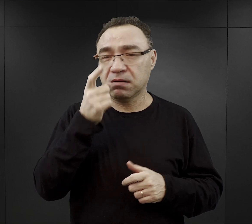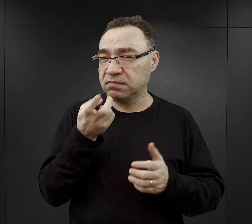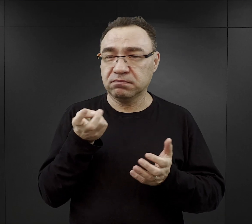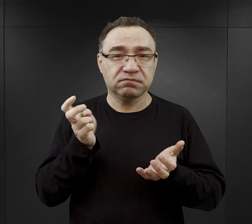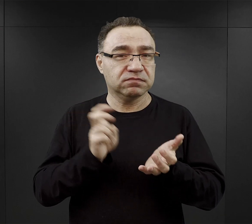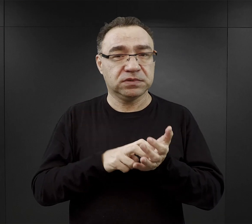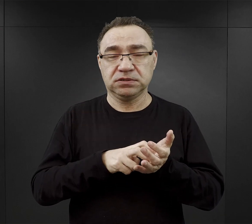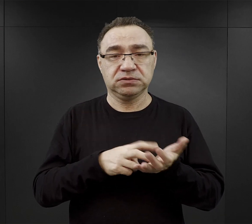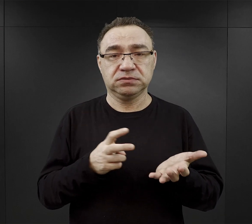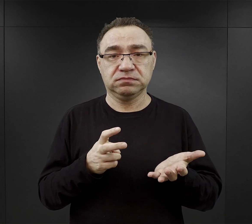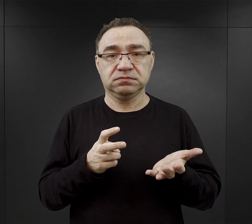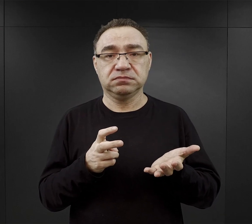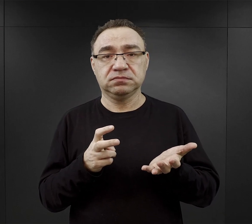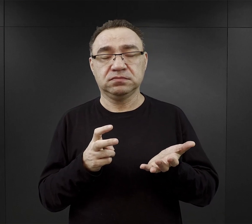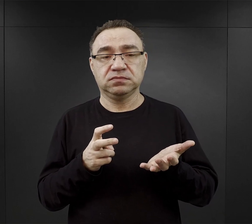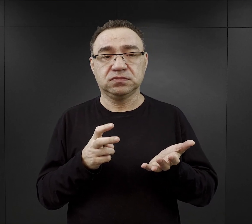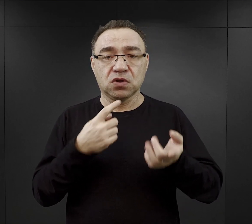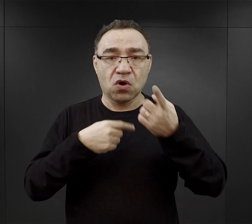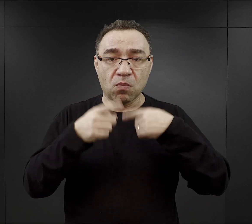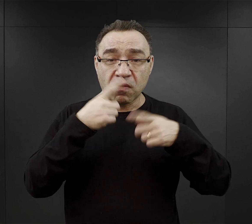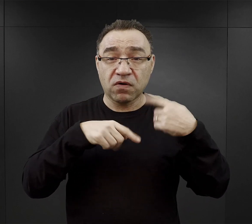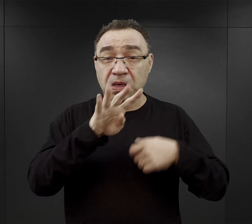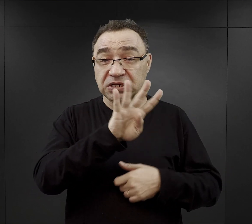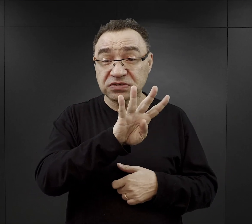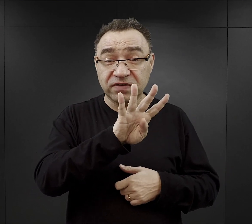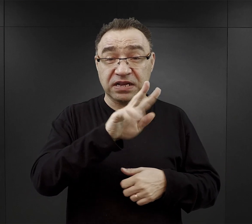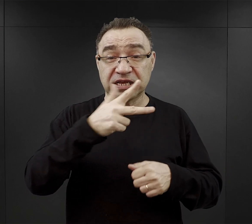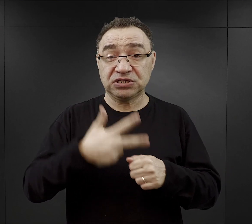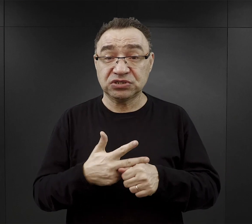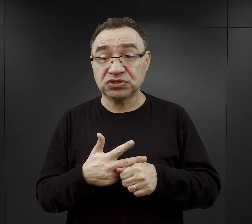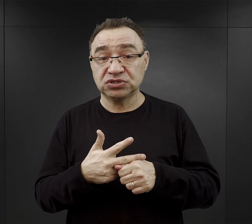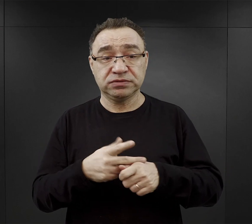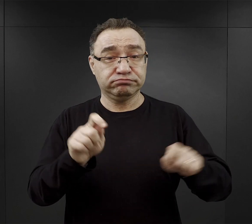Wedle relacji więźniów o godzinie 4.30 była pobudka.